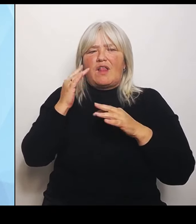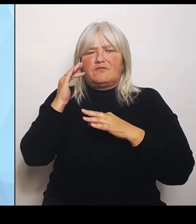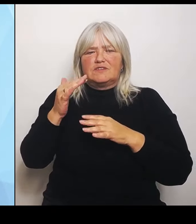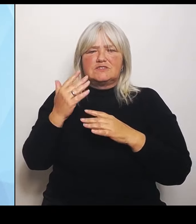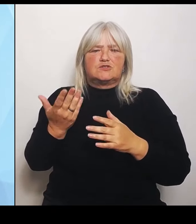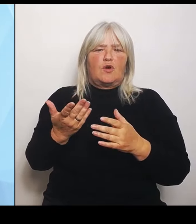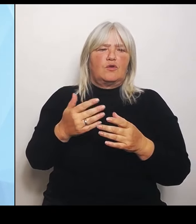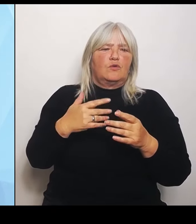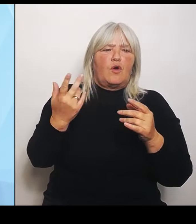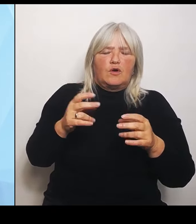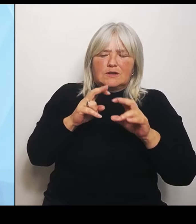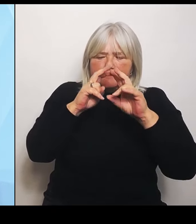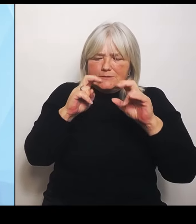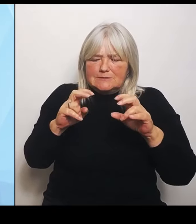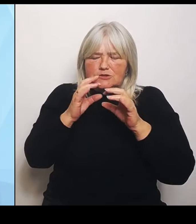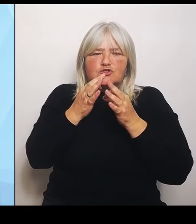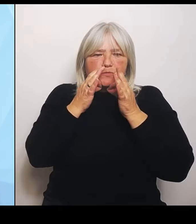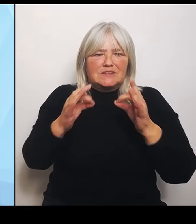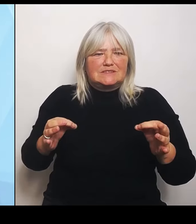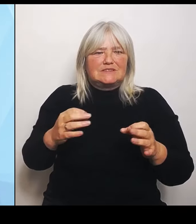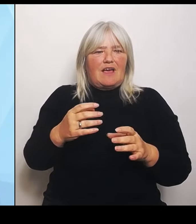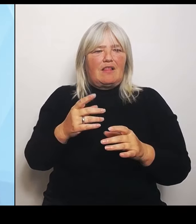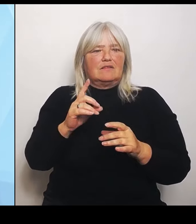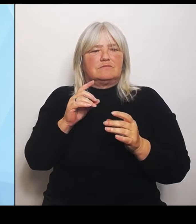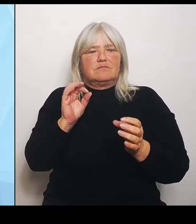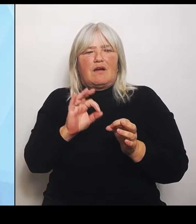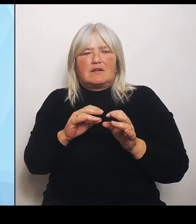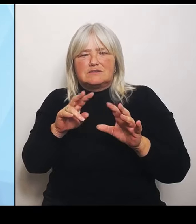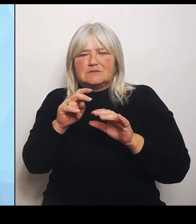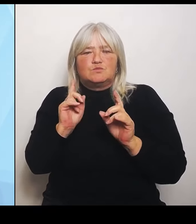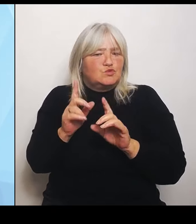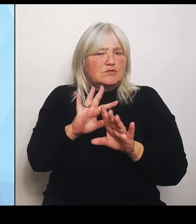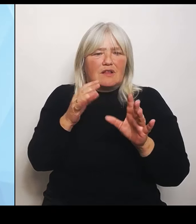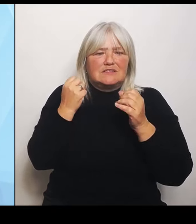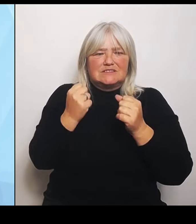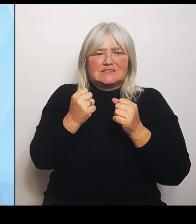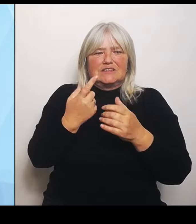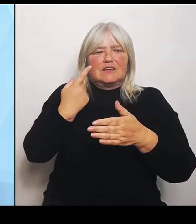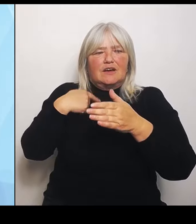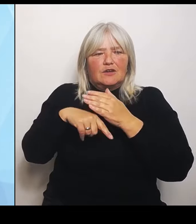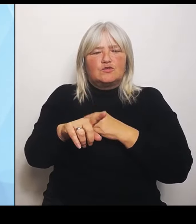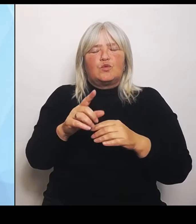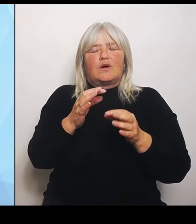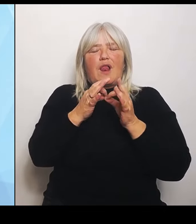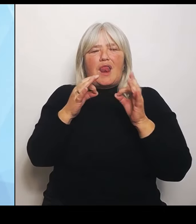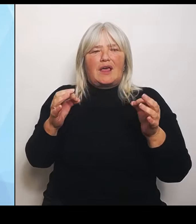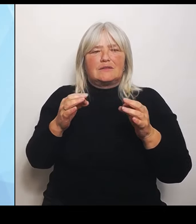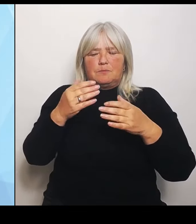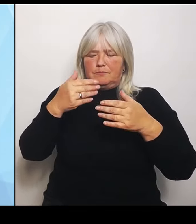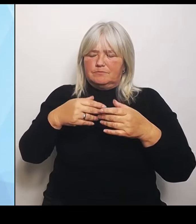sodass man durch diese Leitplanken sehr genau sagen kann, wo man was vorhalten muss und wo wir etwas nicht abschmelzen